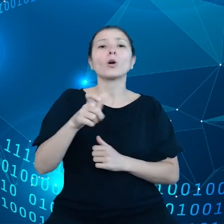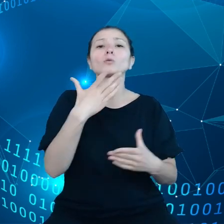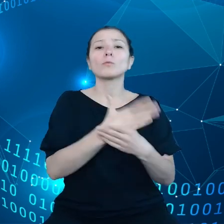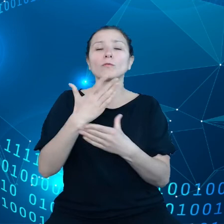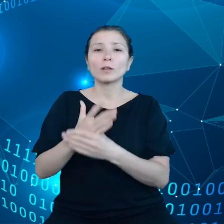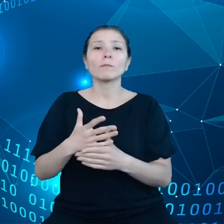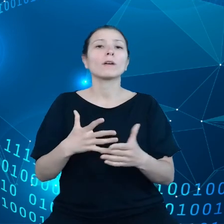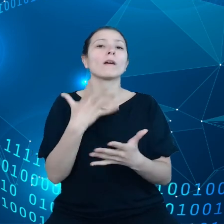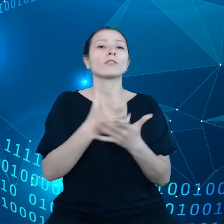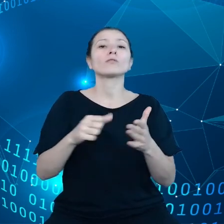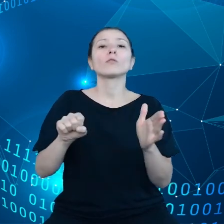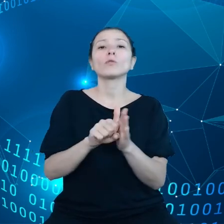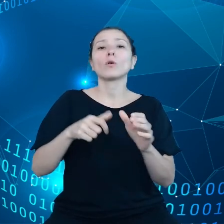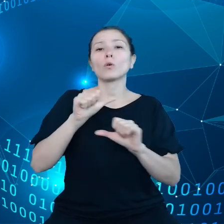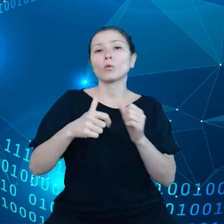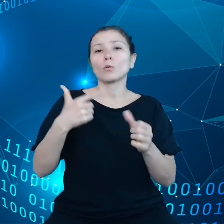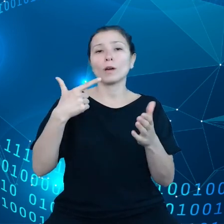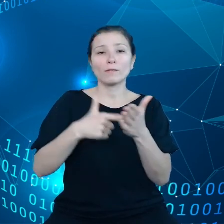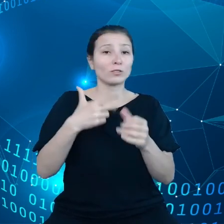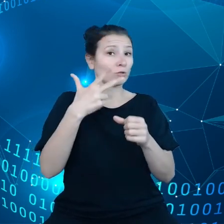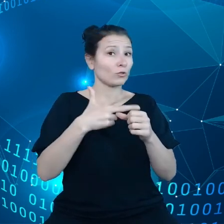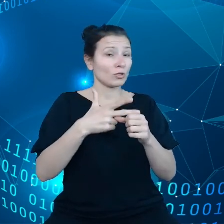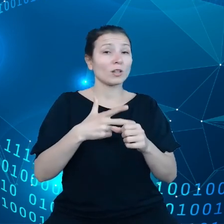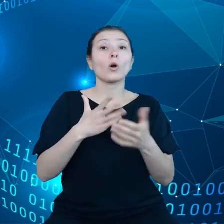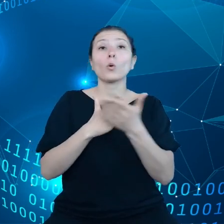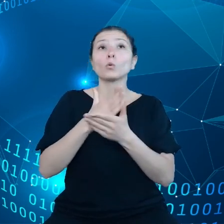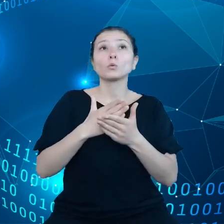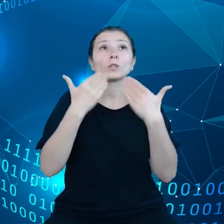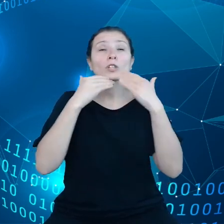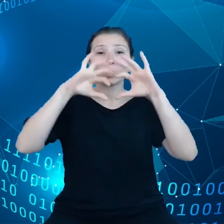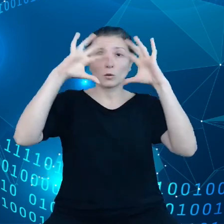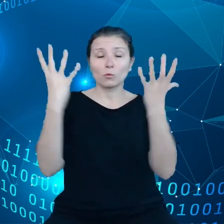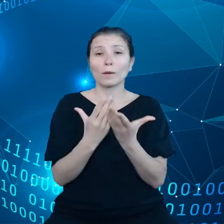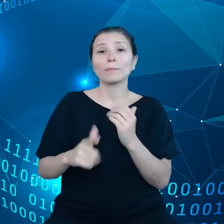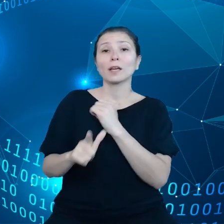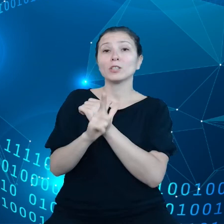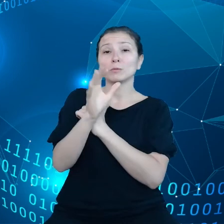usługi chmurowe, 75% przedsiębiorców będzie wykorzystywało chmurę